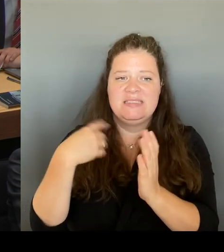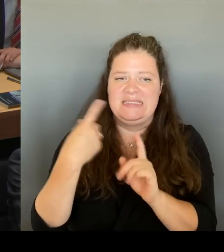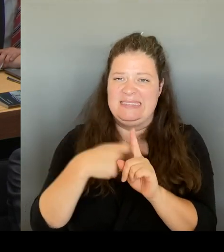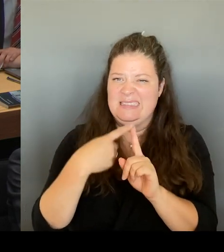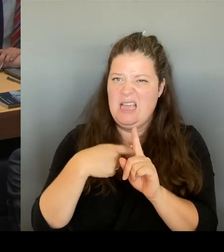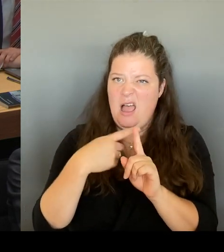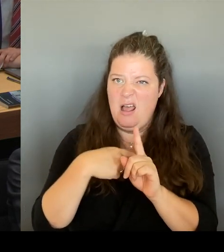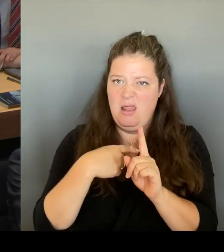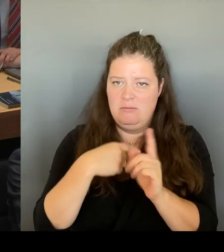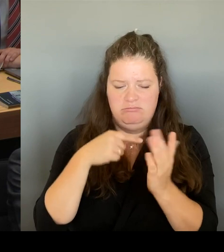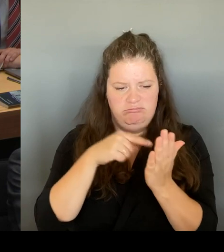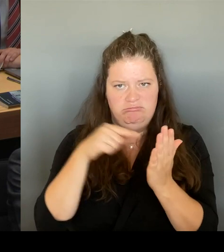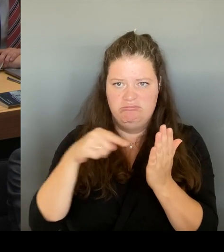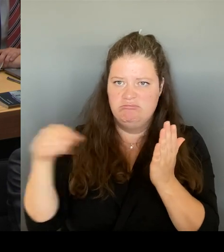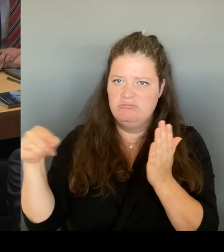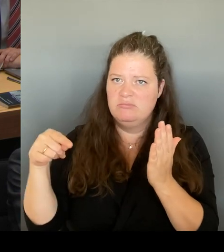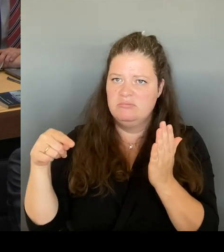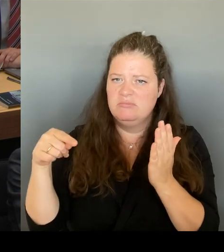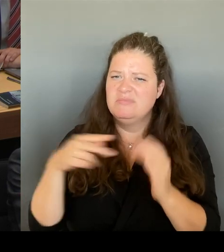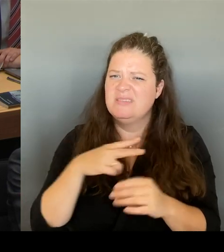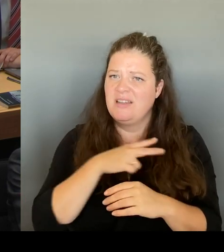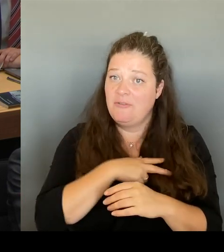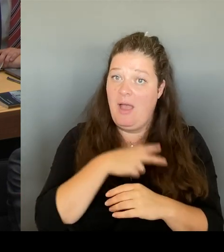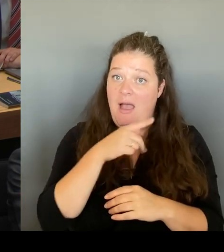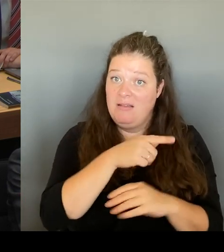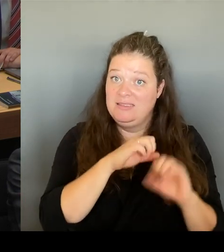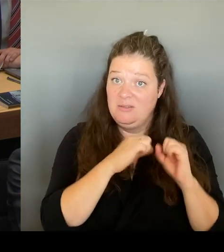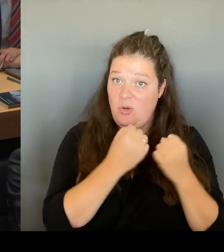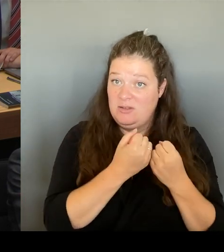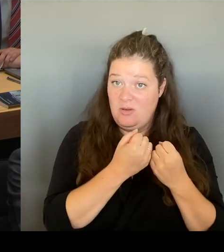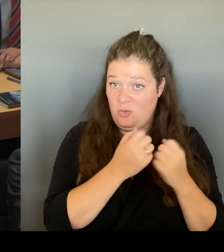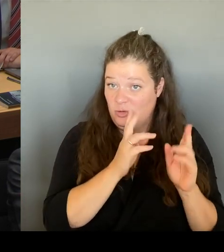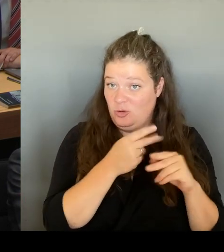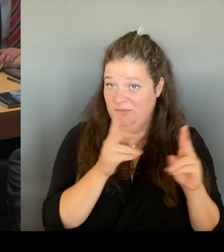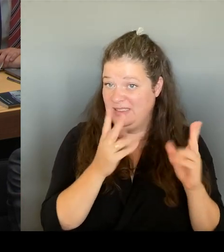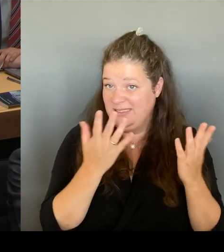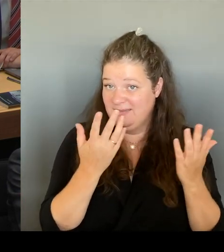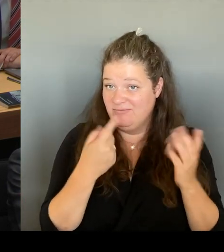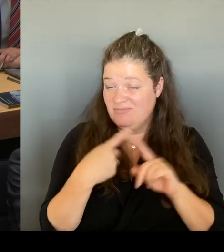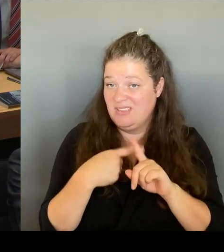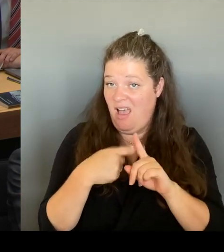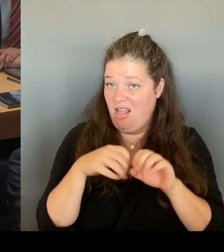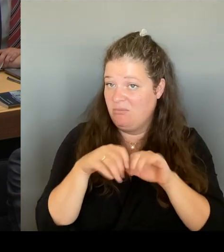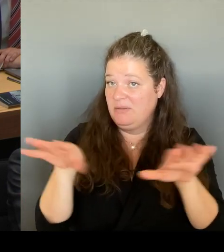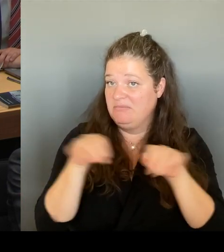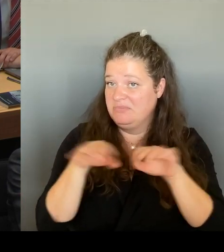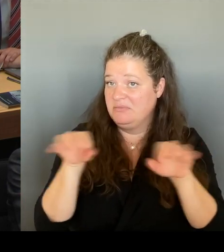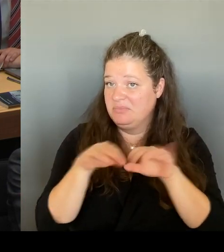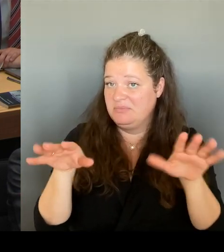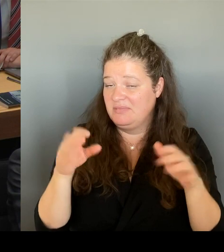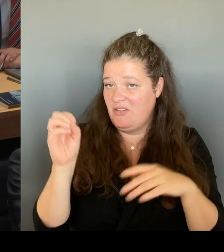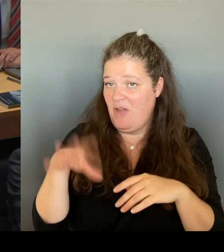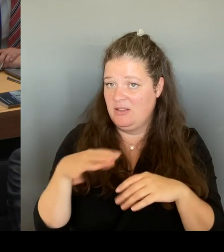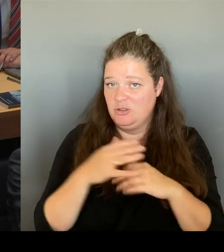Deshalb sind wir gerade dabei, einen Prozess aufzugleisen, um tatsächlich die Zahl